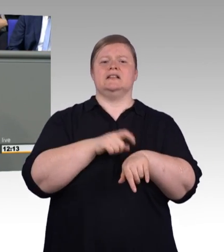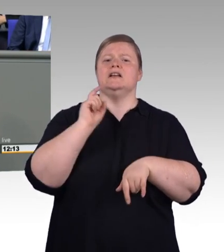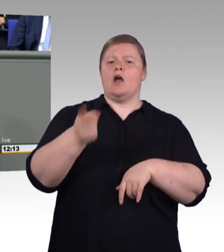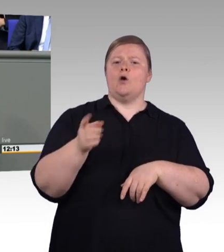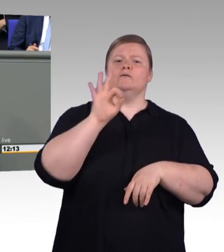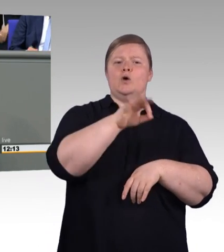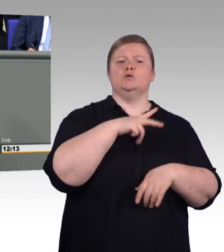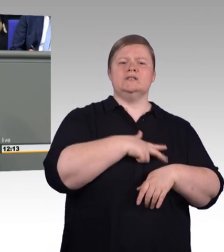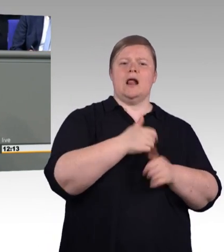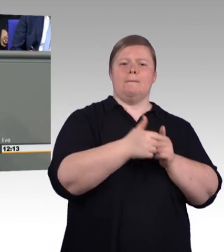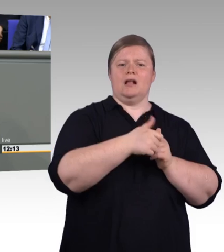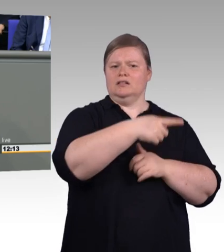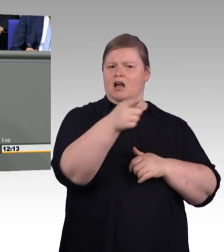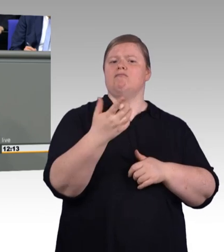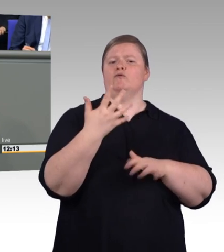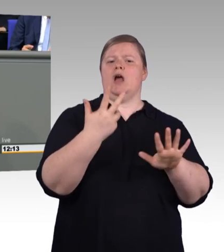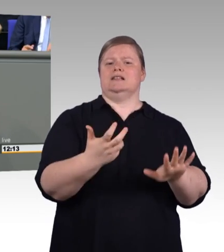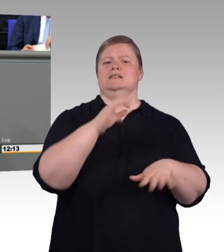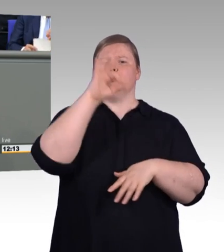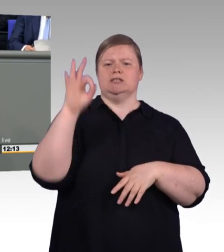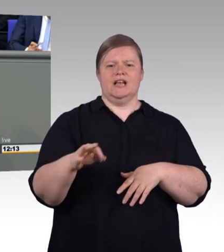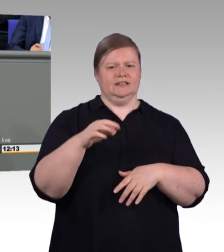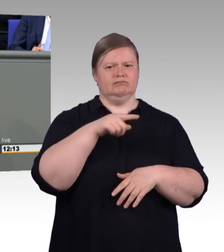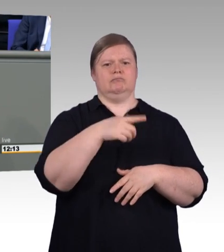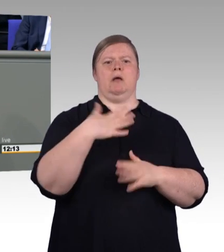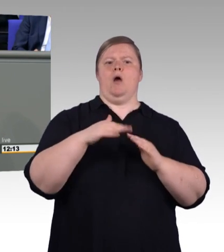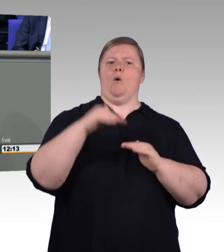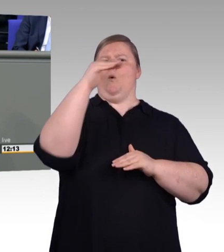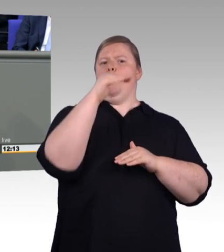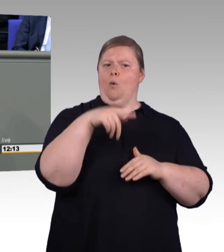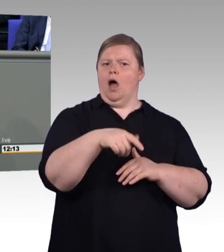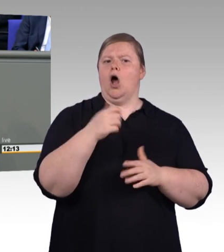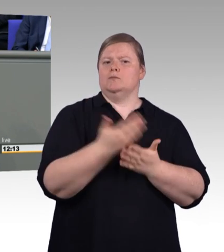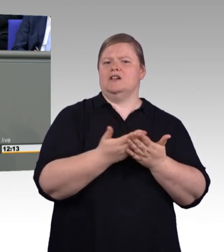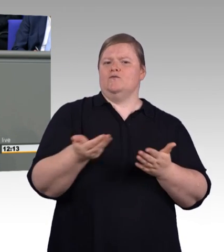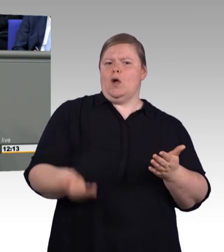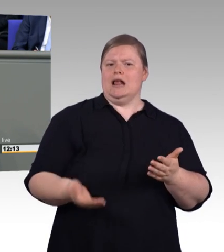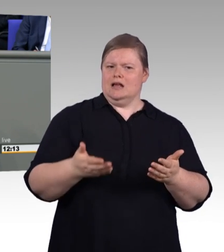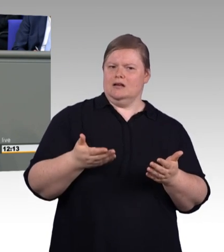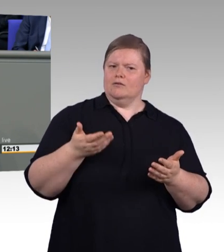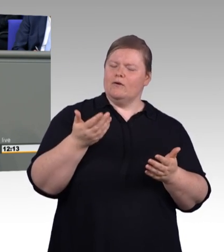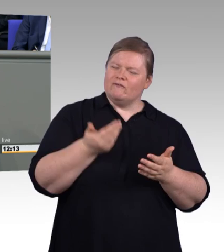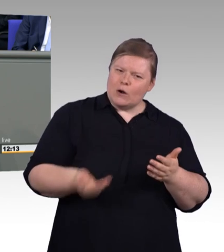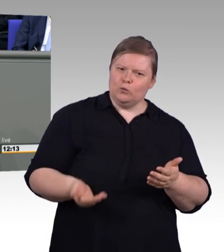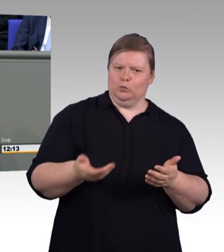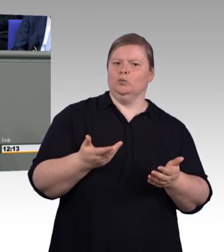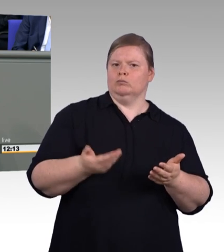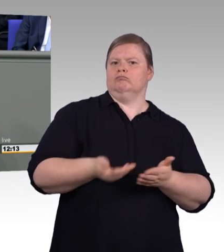Und wir sind jetzt im parlamentarischen Verfahren. Wir werden einiges in den nächsten Tagen und Wochen zu diskutieren haben.